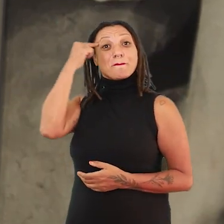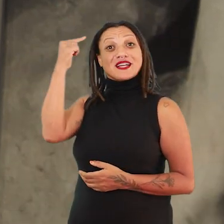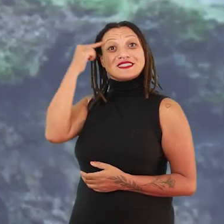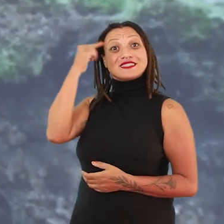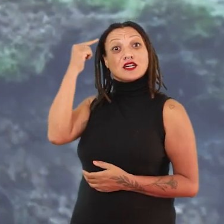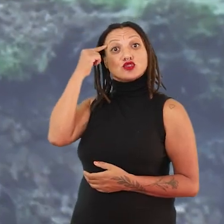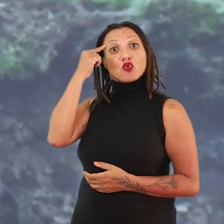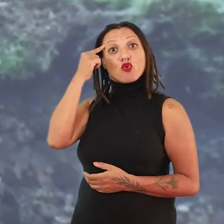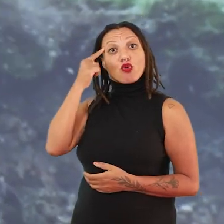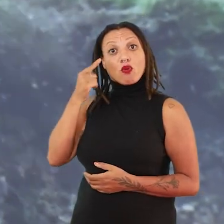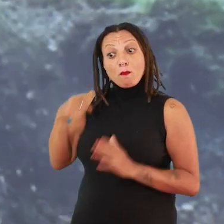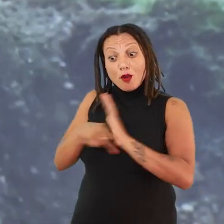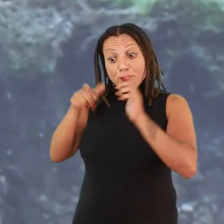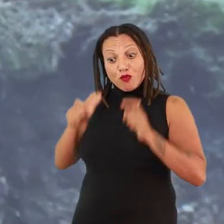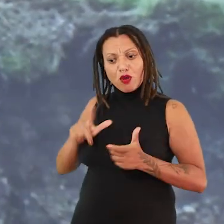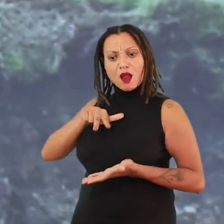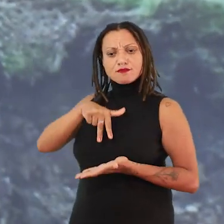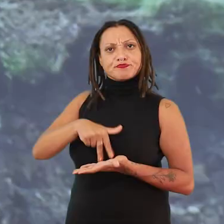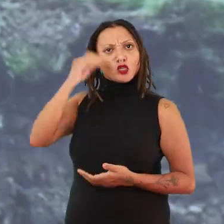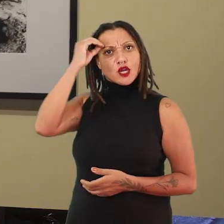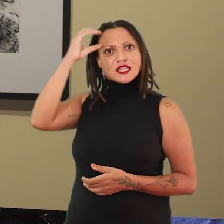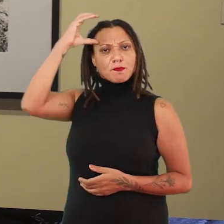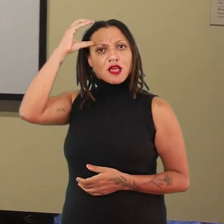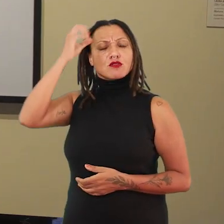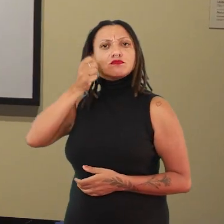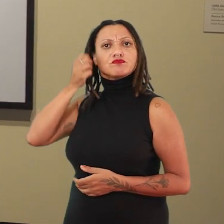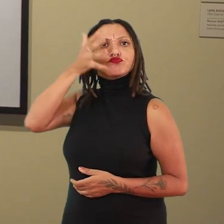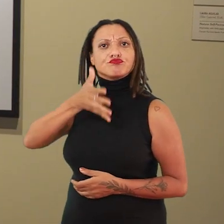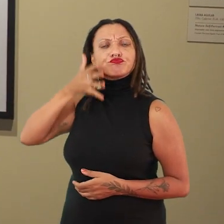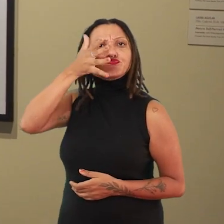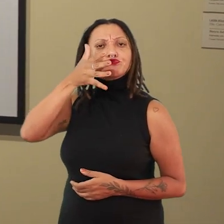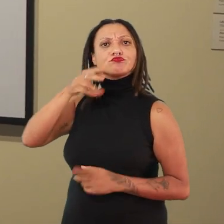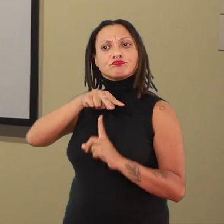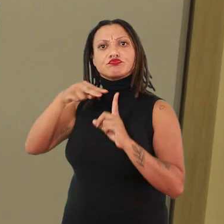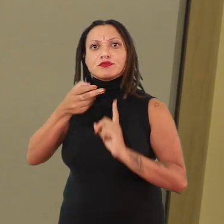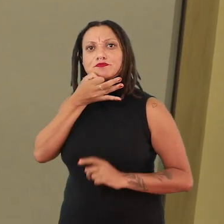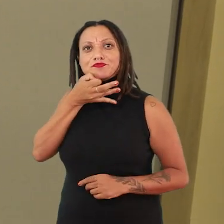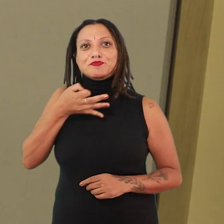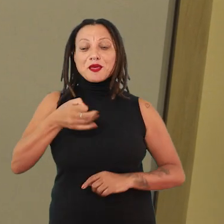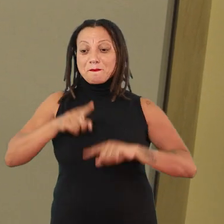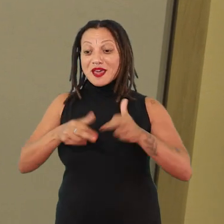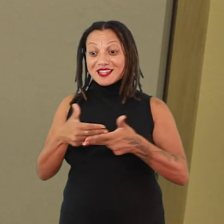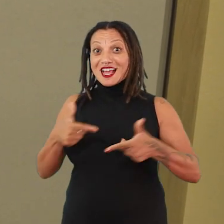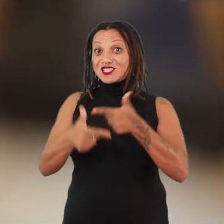dos seus lugares de fala, dos seus saberes localizados e que estão pensando a partir dos seus materiais de trabalho,